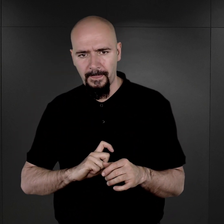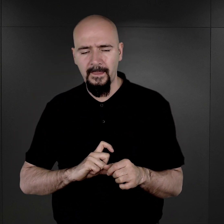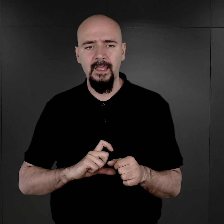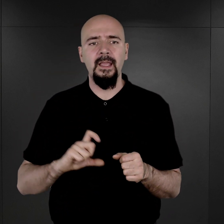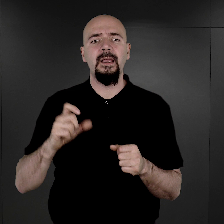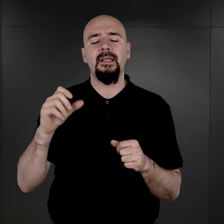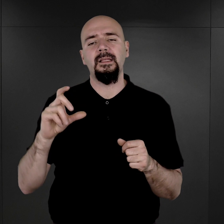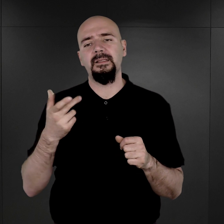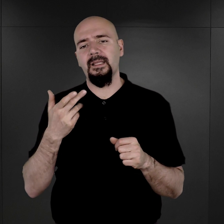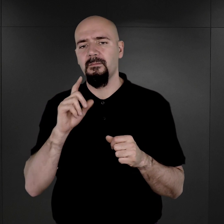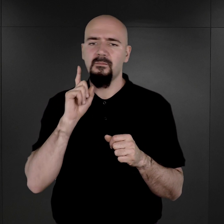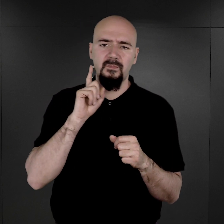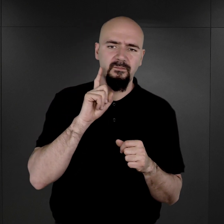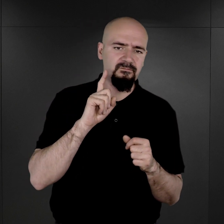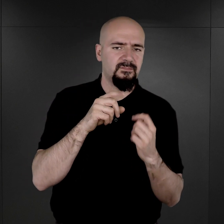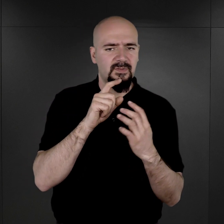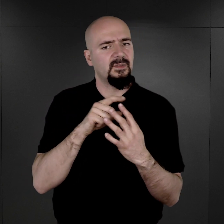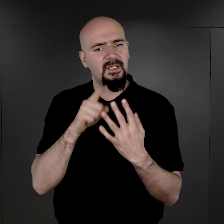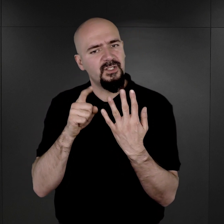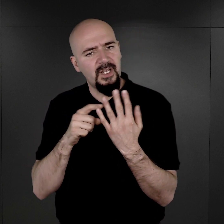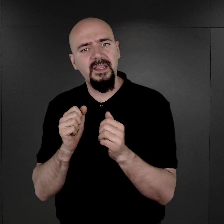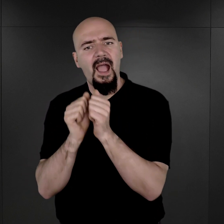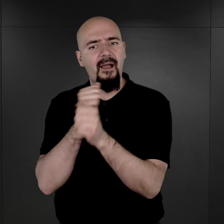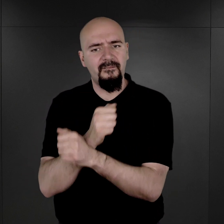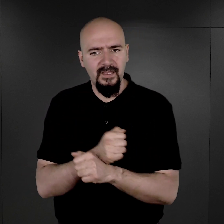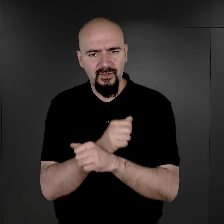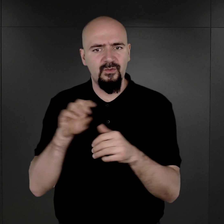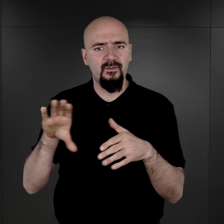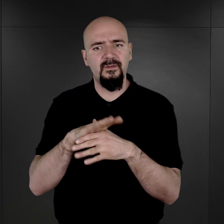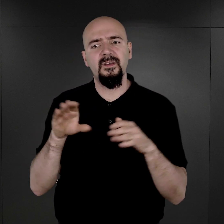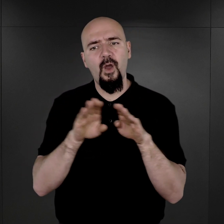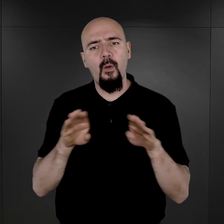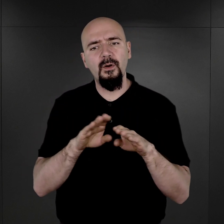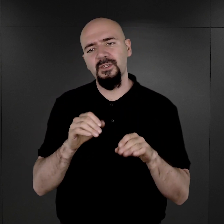w sensie takim ewidencjonowania więźniów w obozie romskim nie istniała.